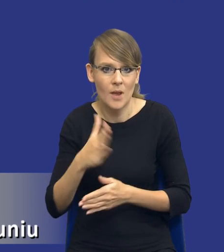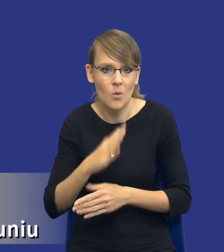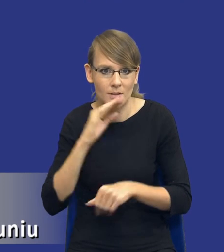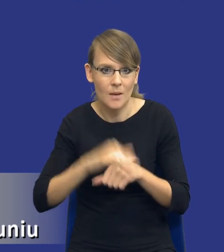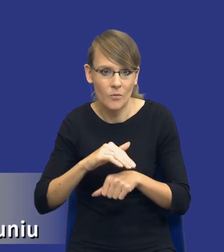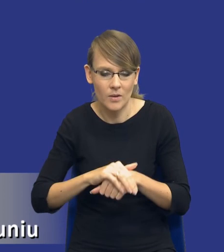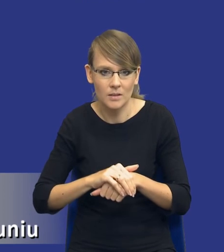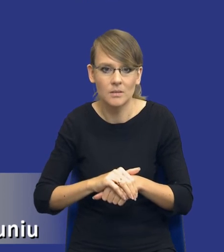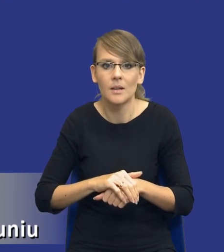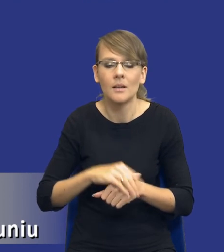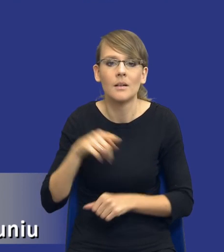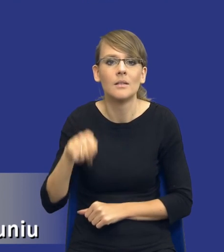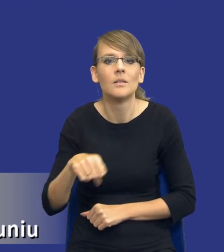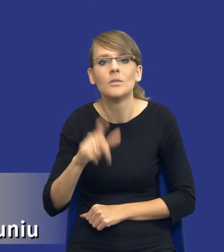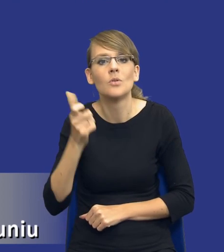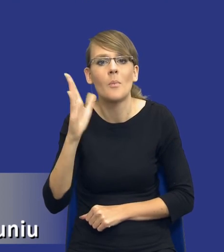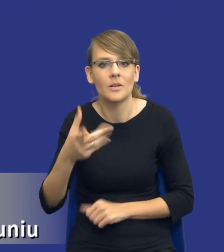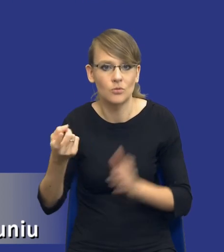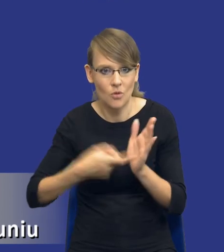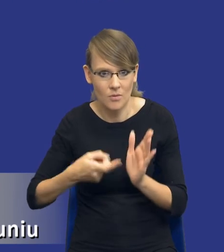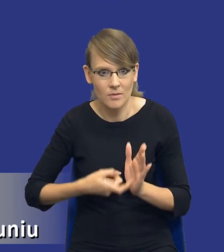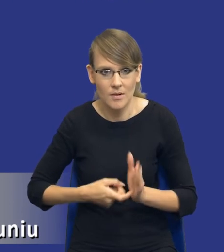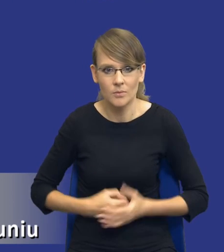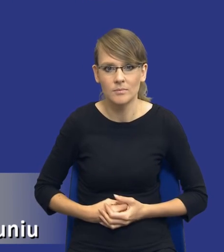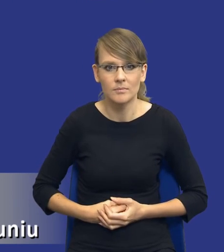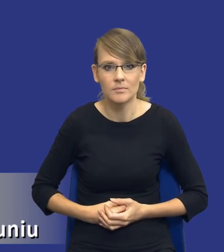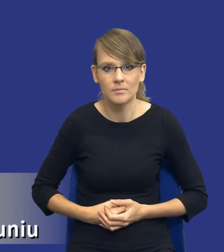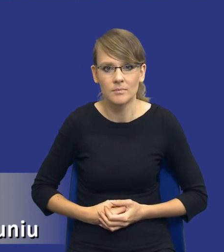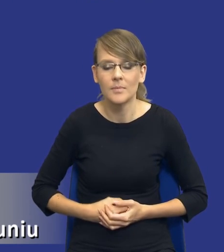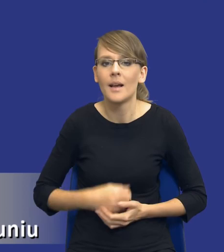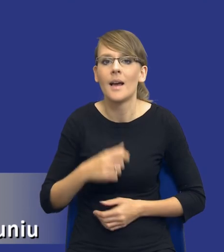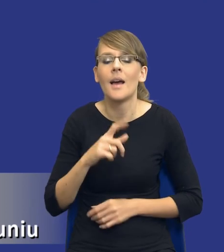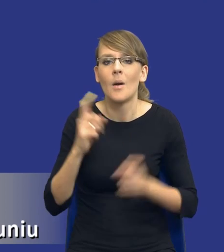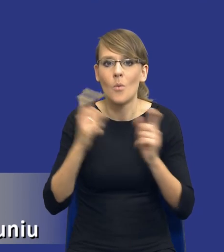w ramach tego postępowania żądał. I to, co jest w 5 punkcie ryzyka